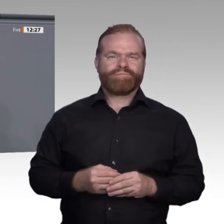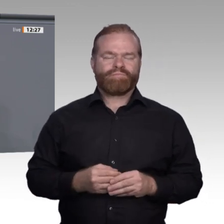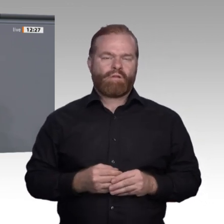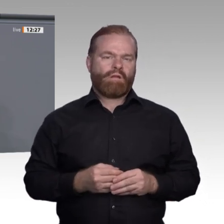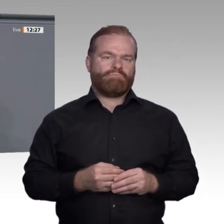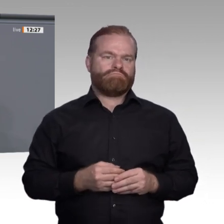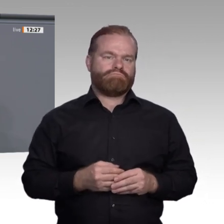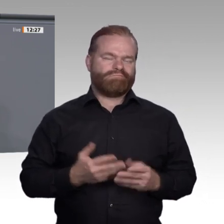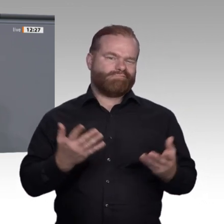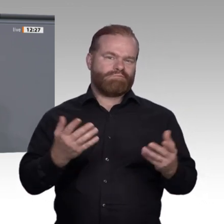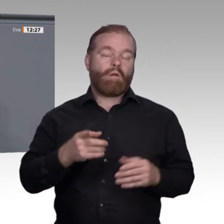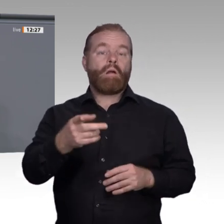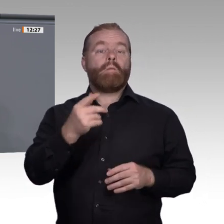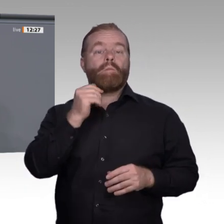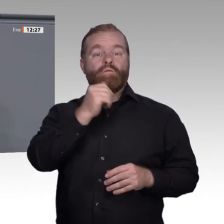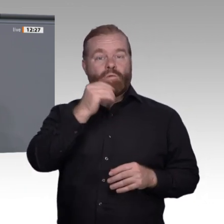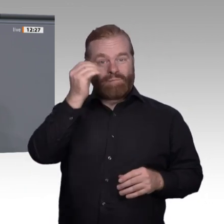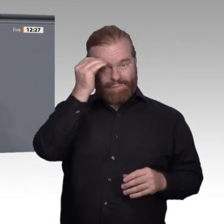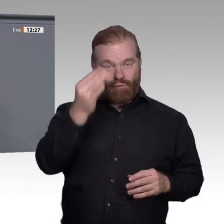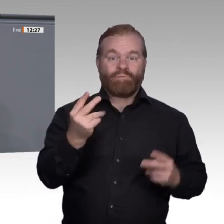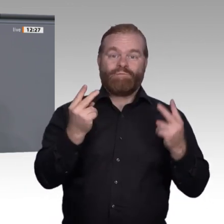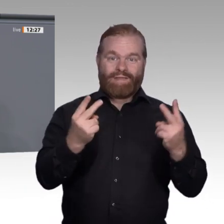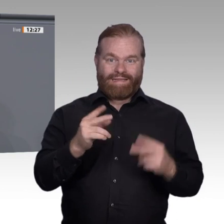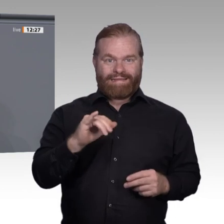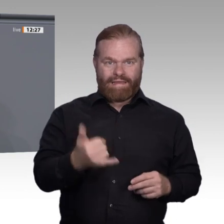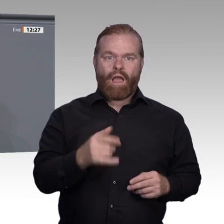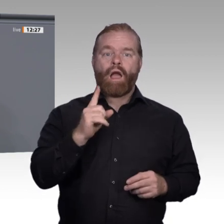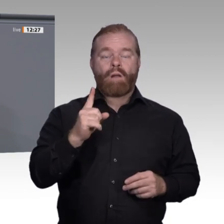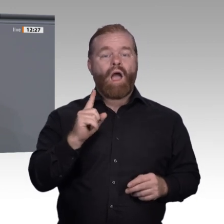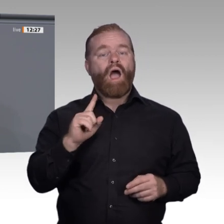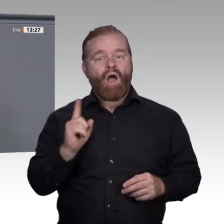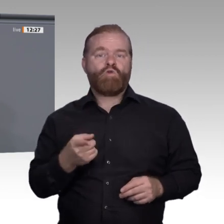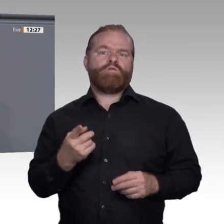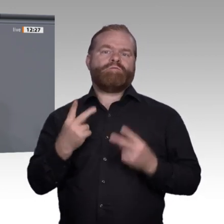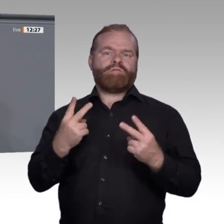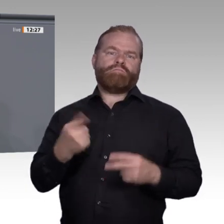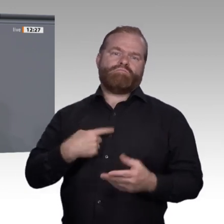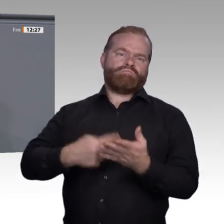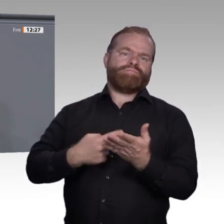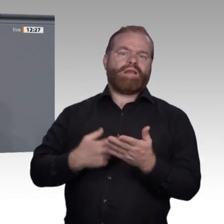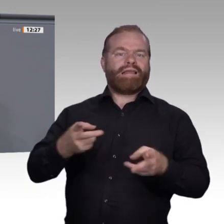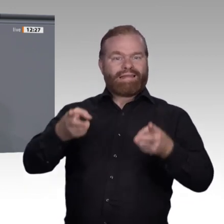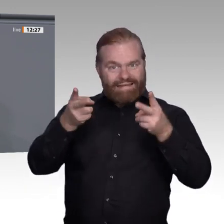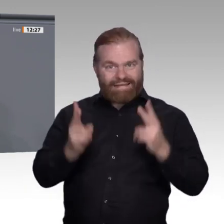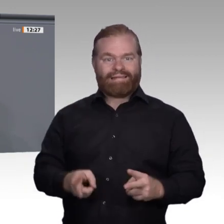in die Arbeit der Enquete-Kommission ein. Doch leider drücken sich viele Arbeitgeber